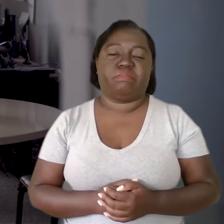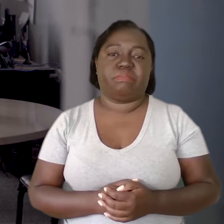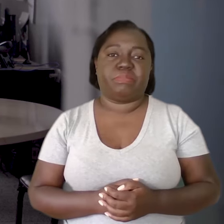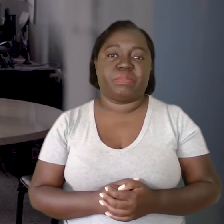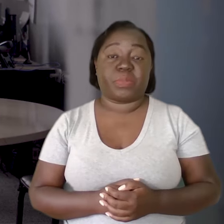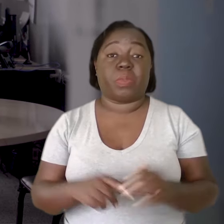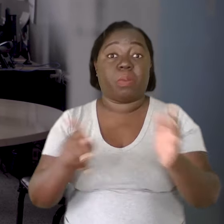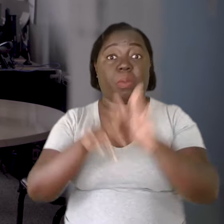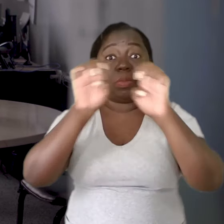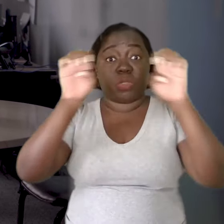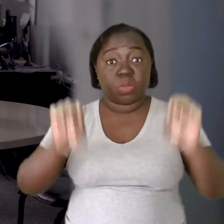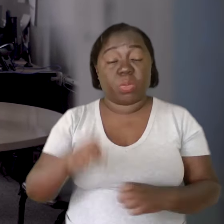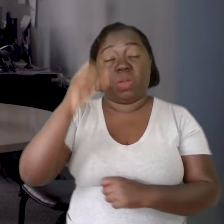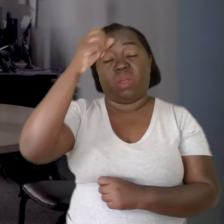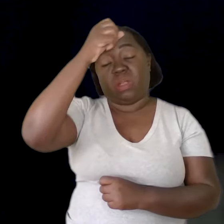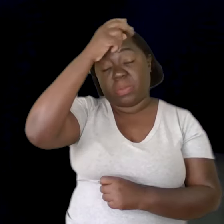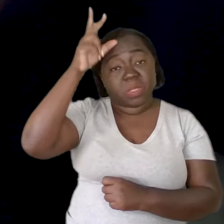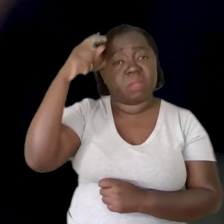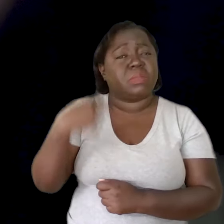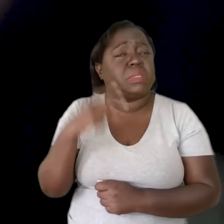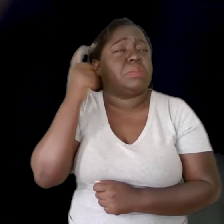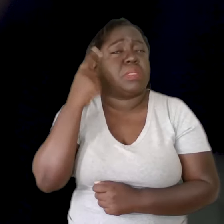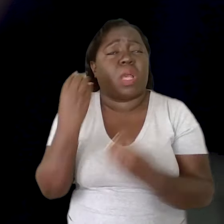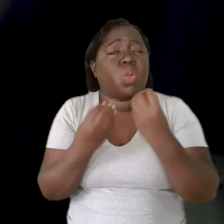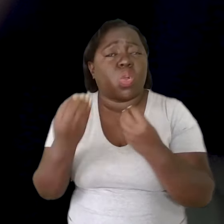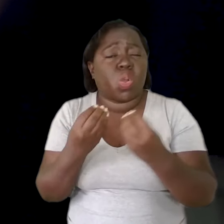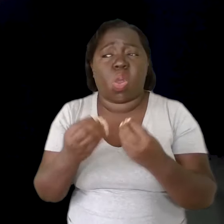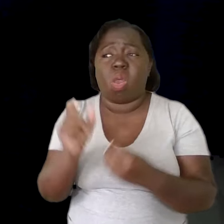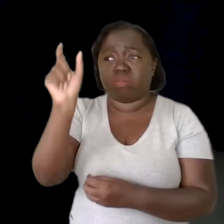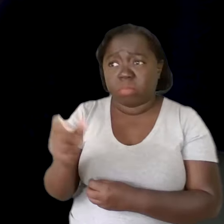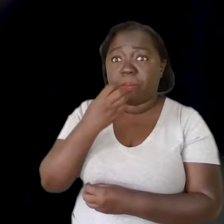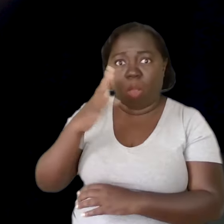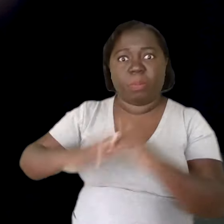A estrutura municipal tem que pensar em como ter bons profissionais,